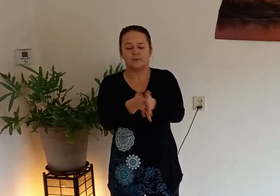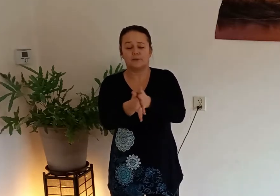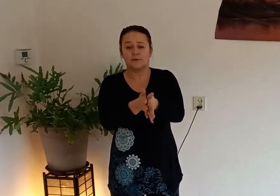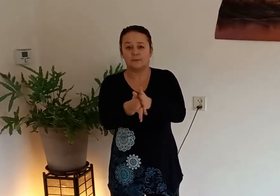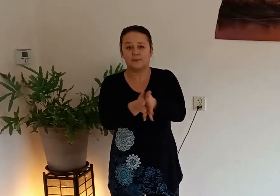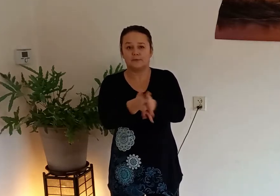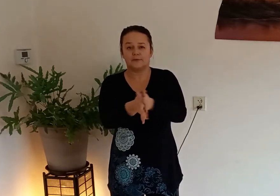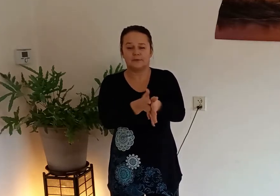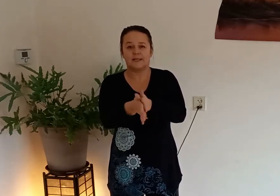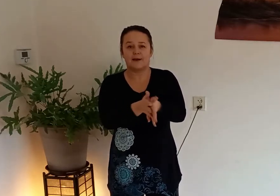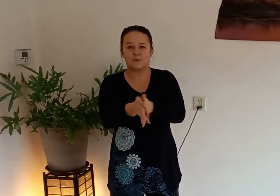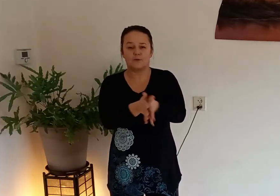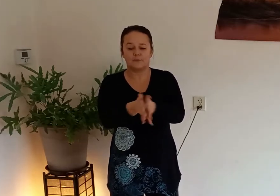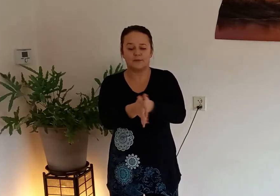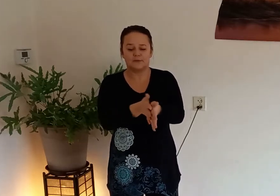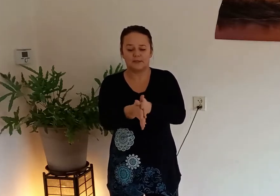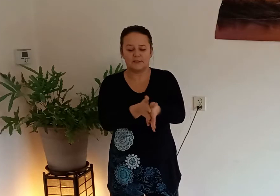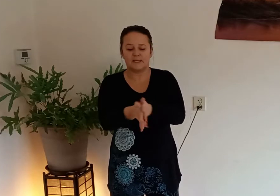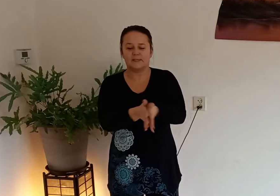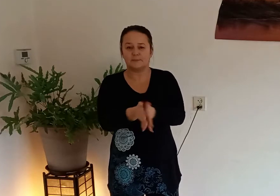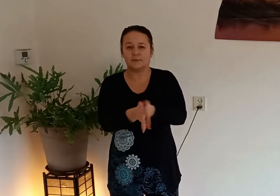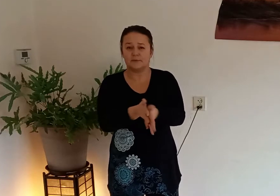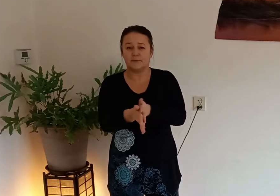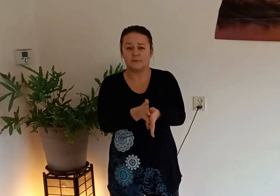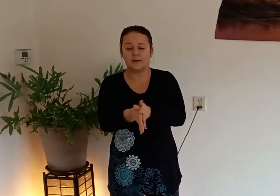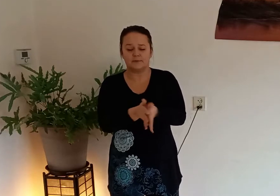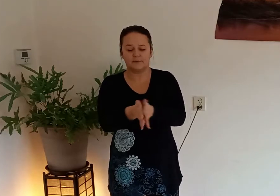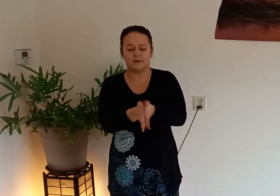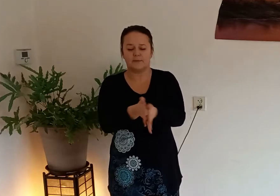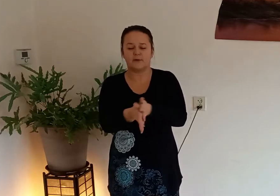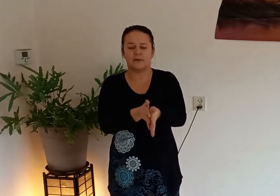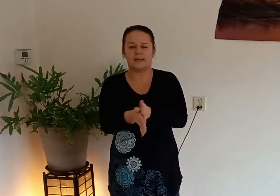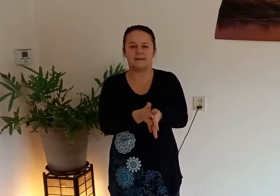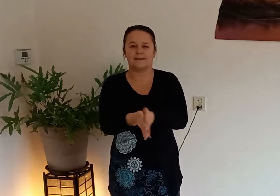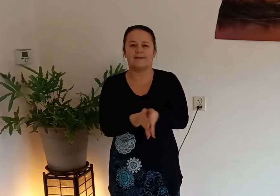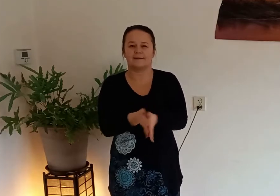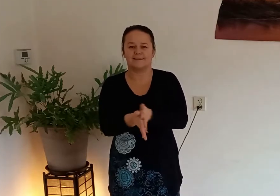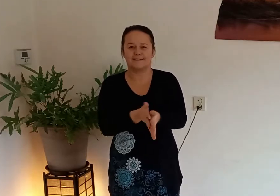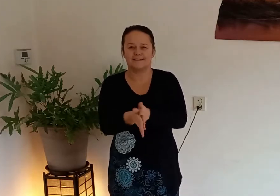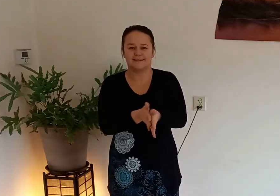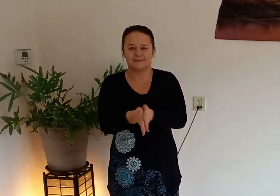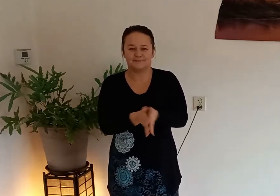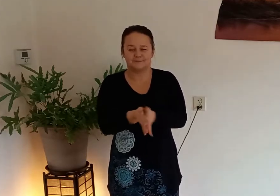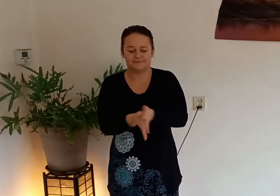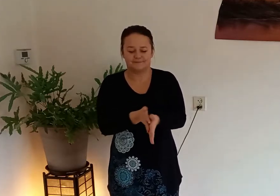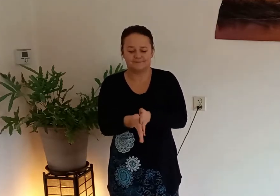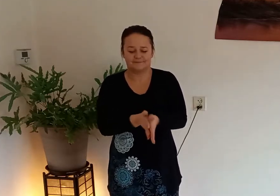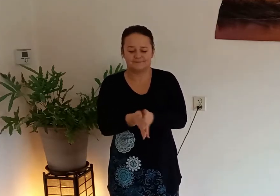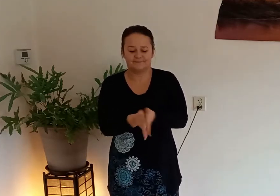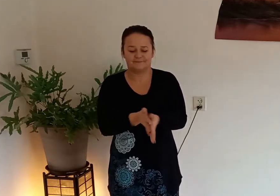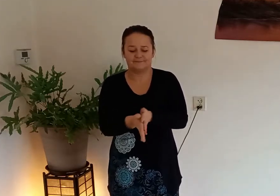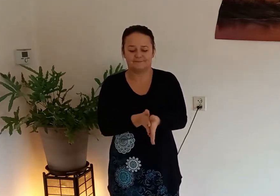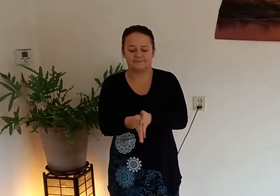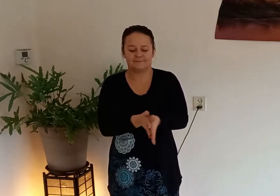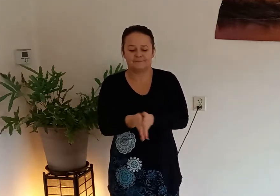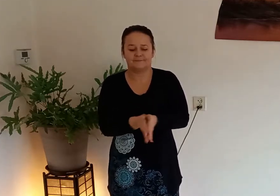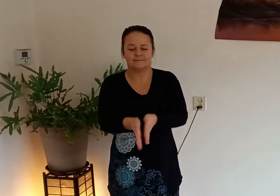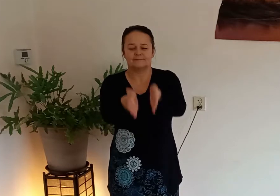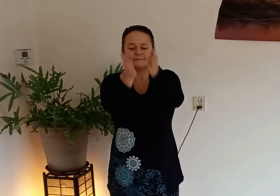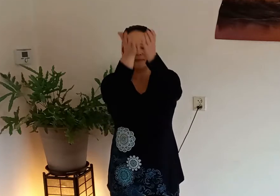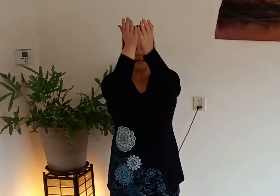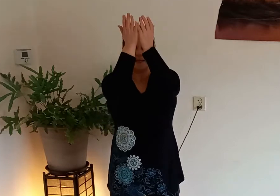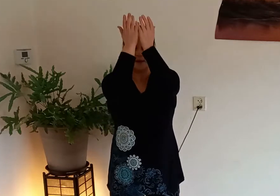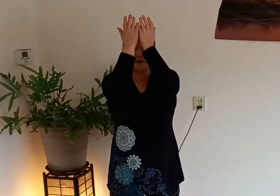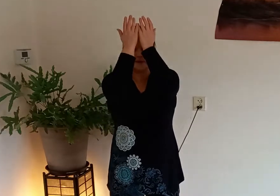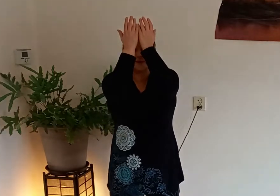accupunctuurpunten de laogong punten als je deze punten verwarmd verwarm je ook gelijk je hart